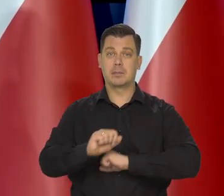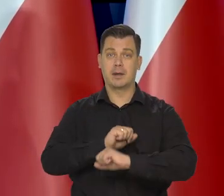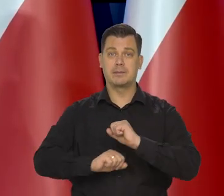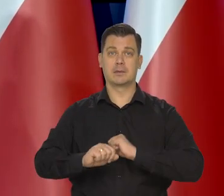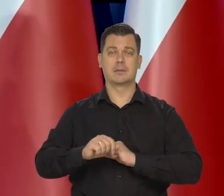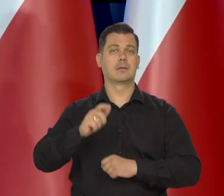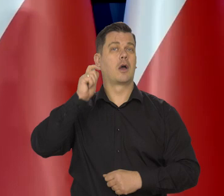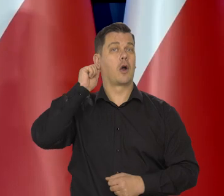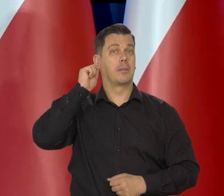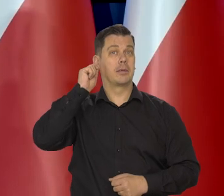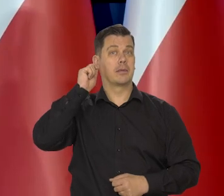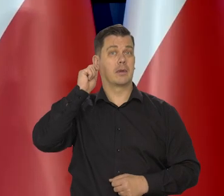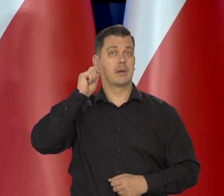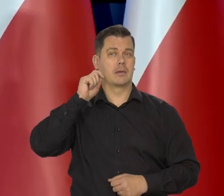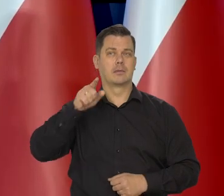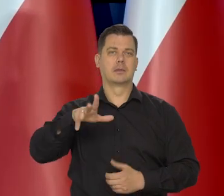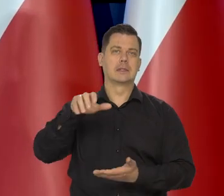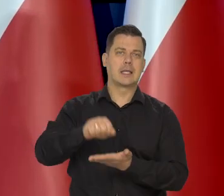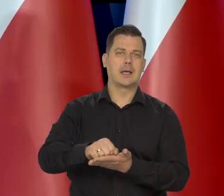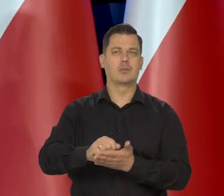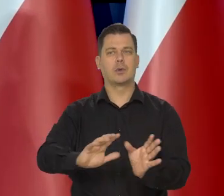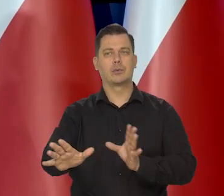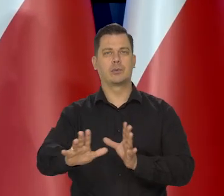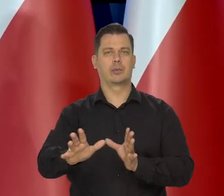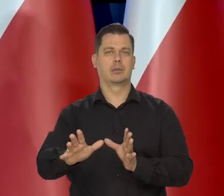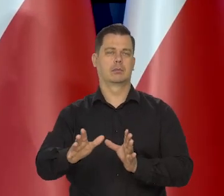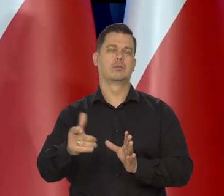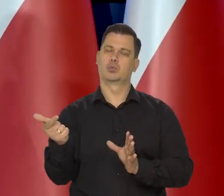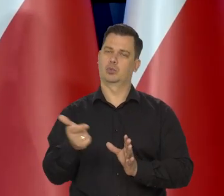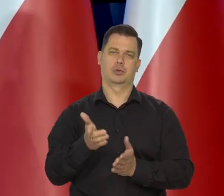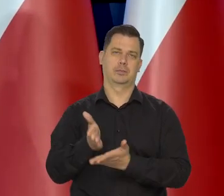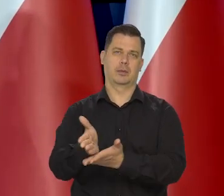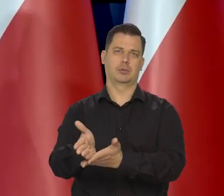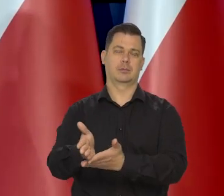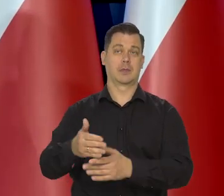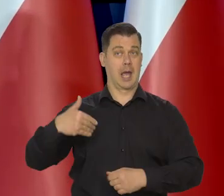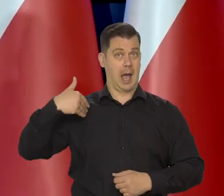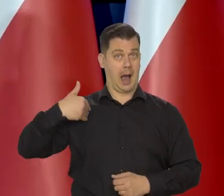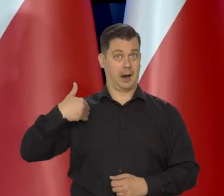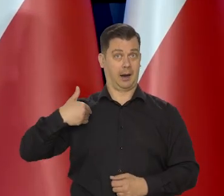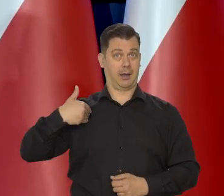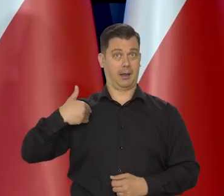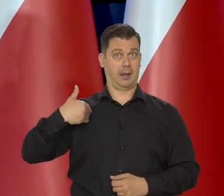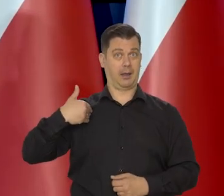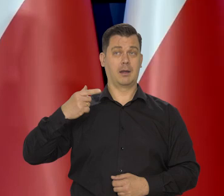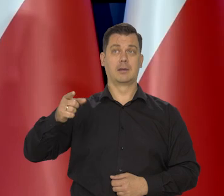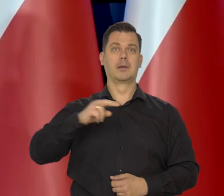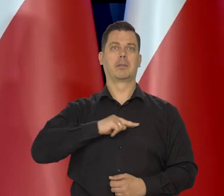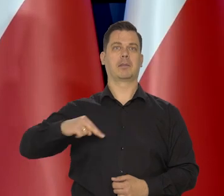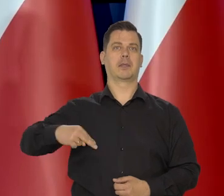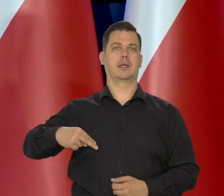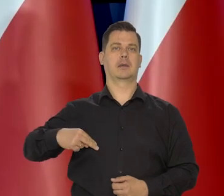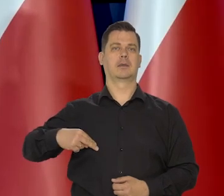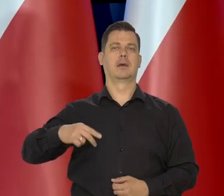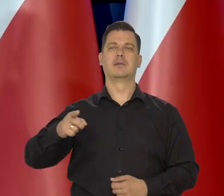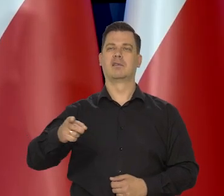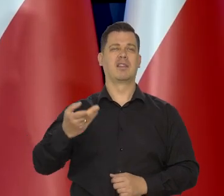kobietom, które są zajęte tymi dziećmi i tak dalej. W Wielkiej Brytanii często premierami są osoby z samych nizin społecznych.